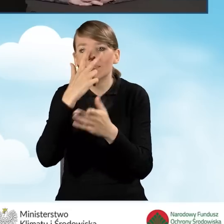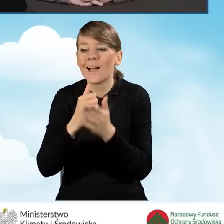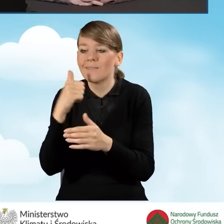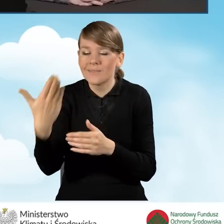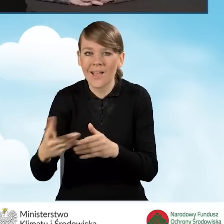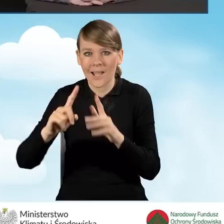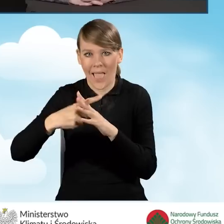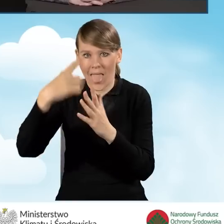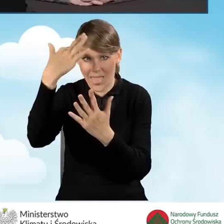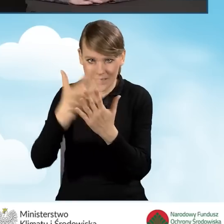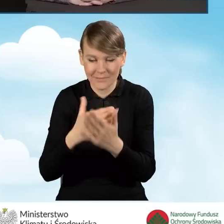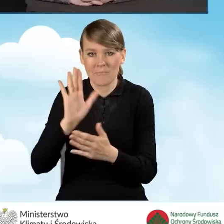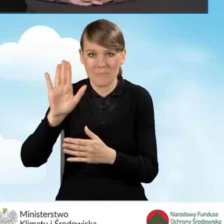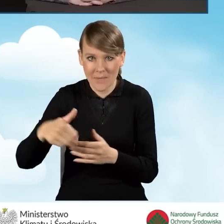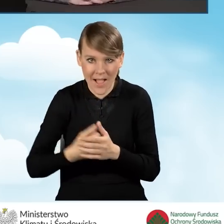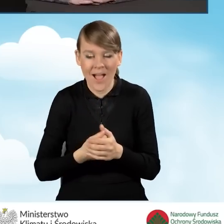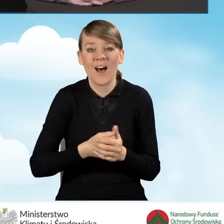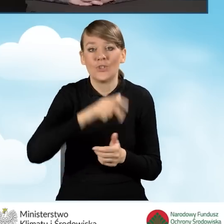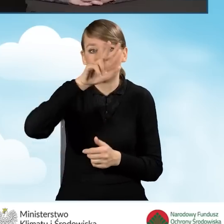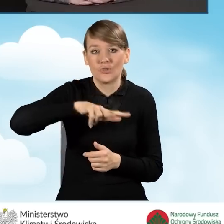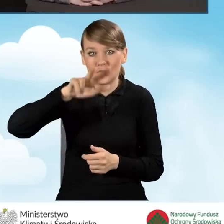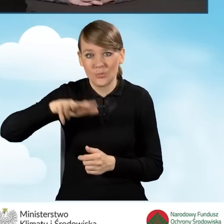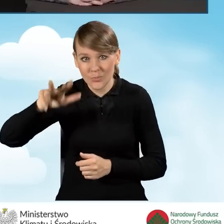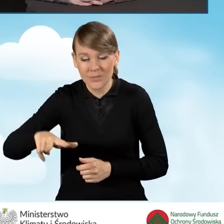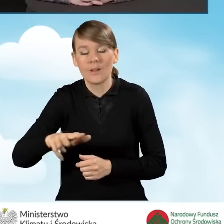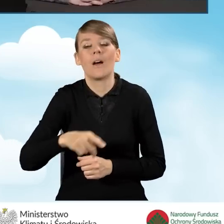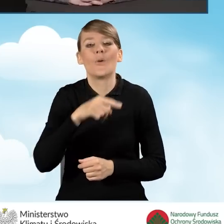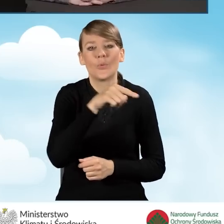i raz na kwartał taki rejestr wyciąg z rejestru przekazuje gminie